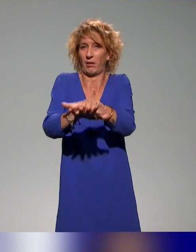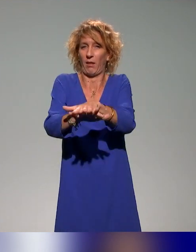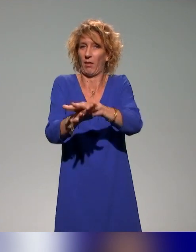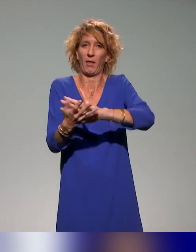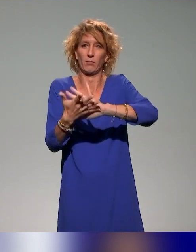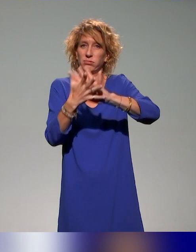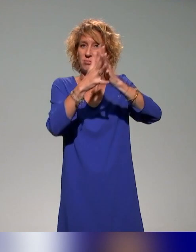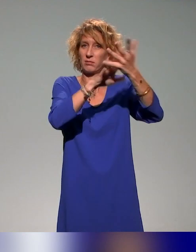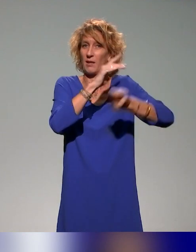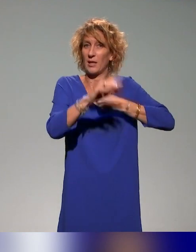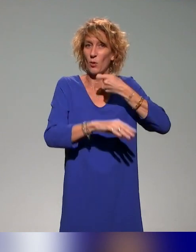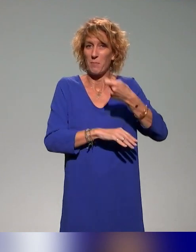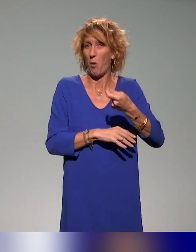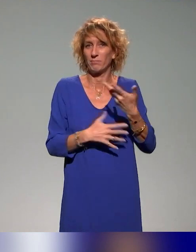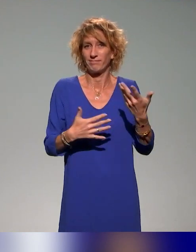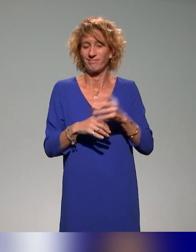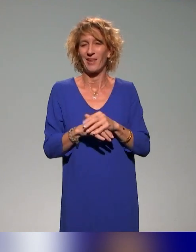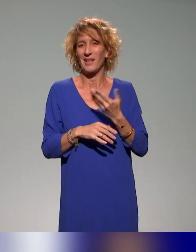Voilà un petit peu le commentaire que je faisais là-dessus.